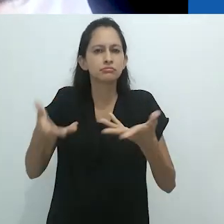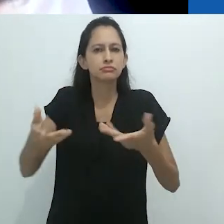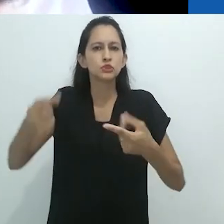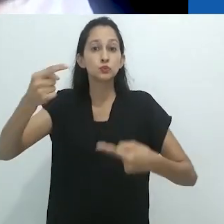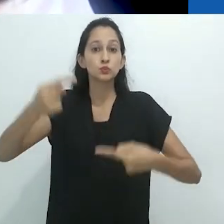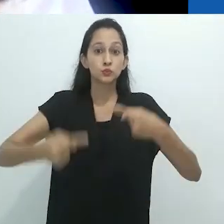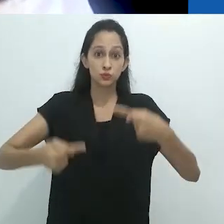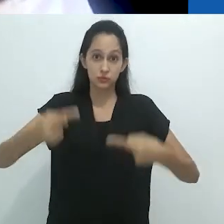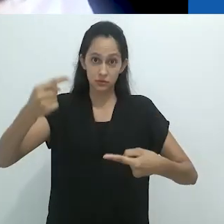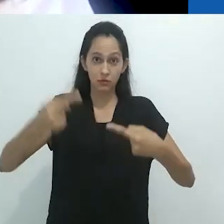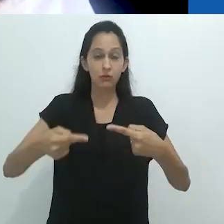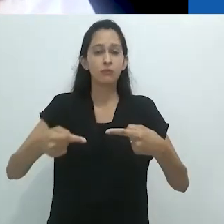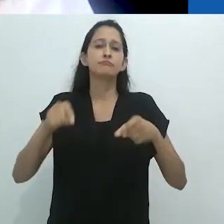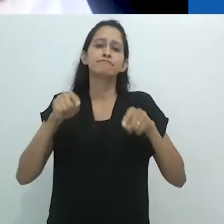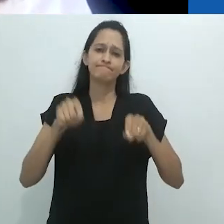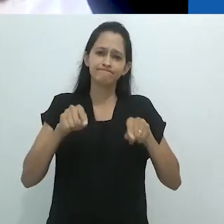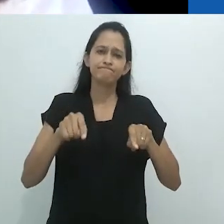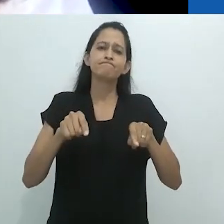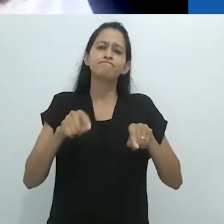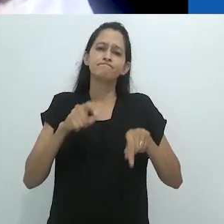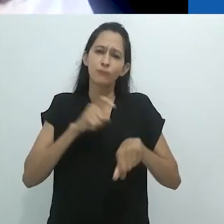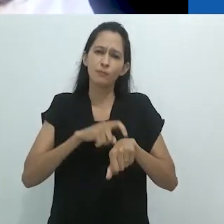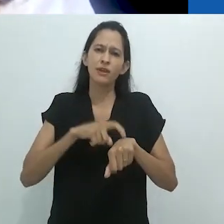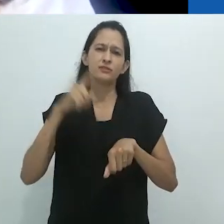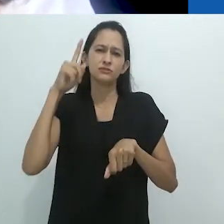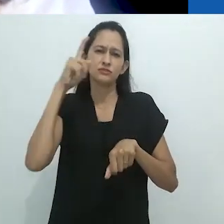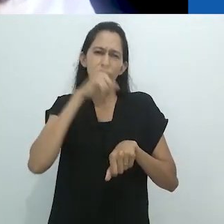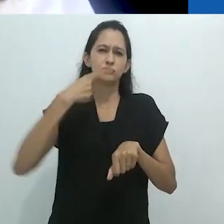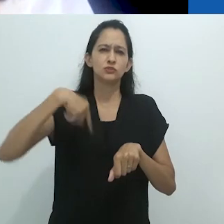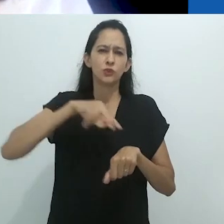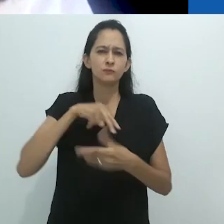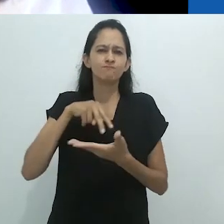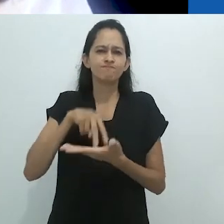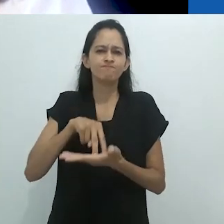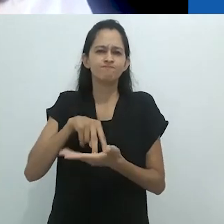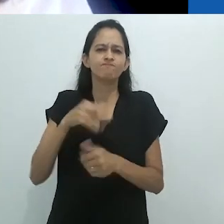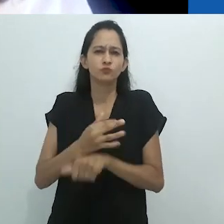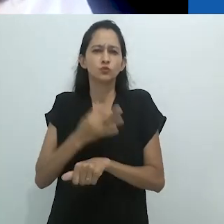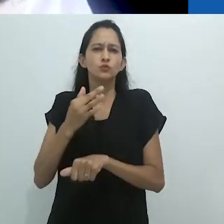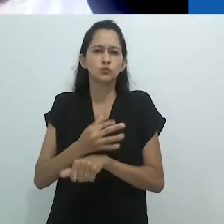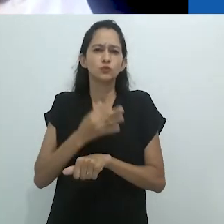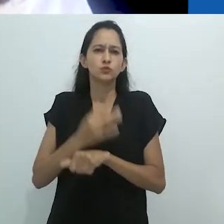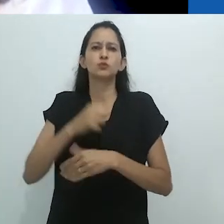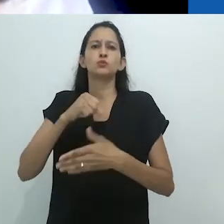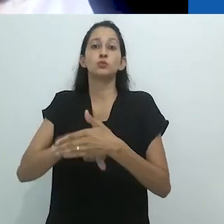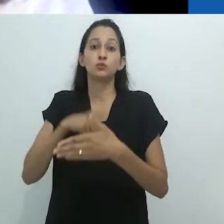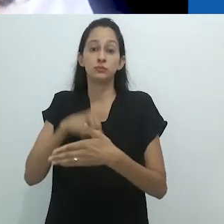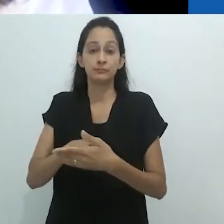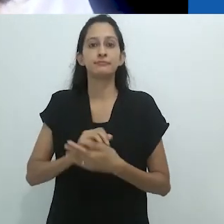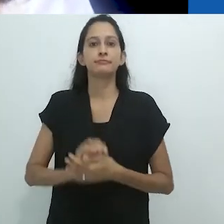A ABA assume posições políticas frente a um cenário governamental que desqualifica